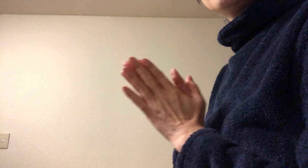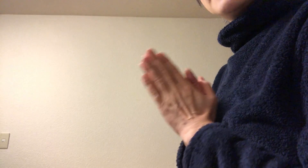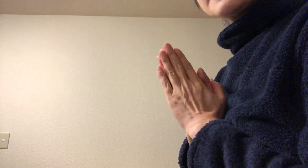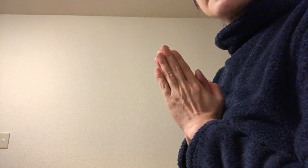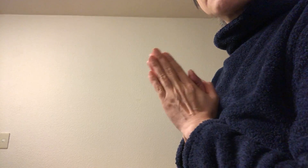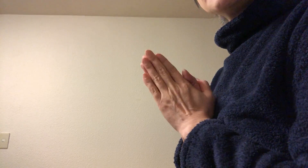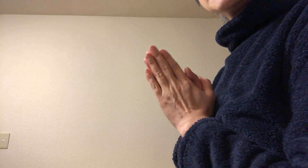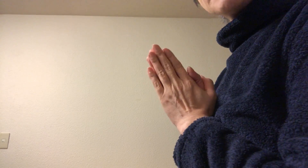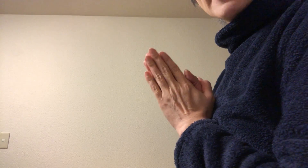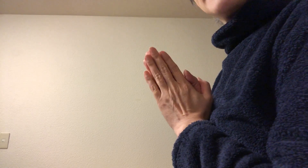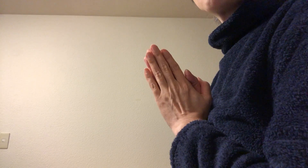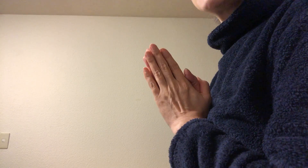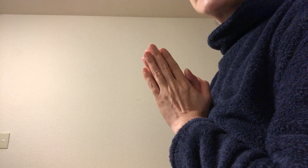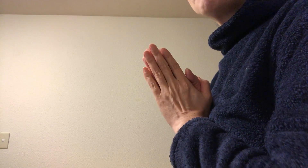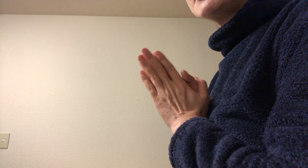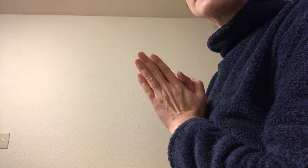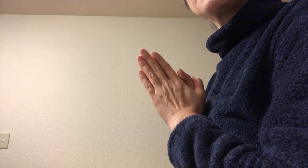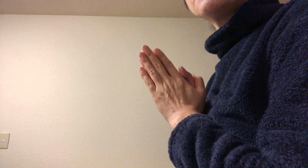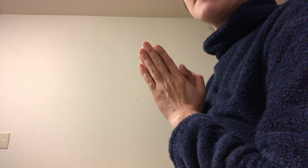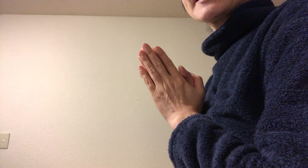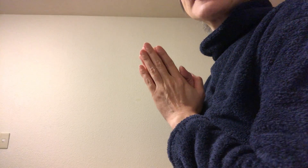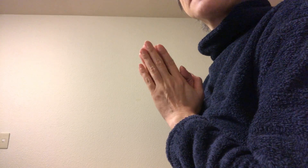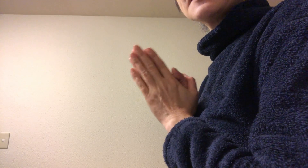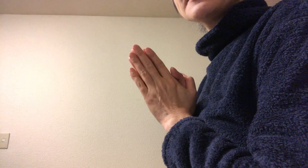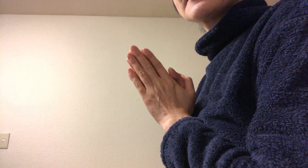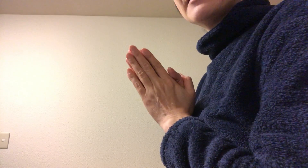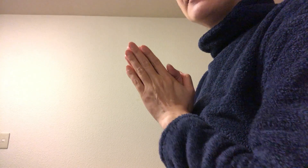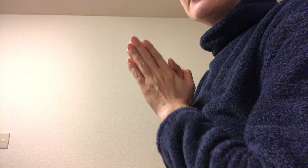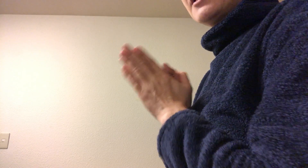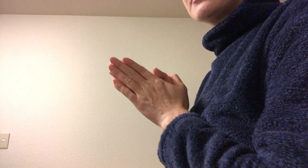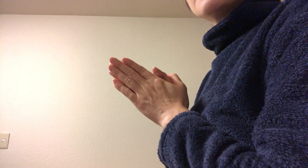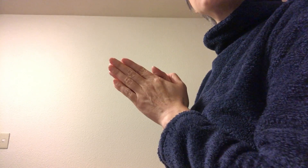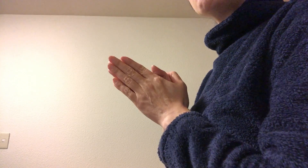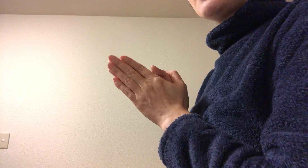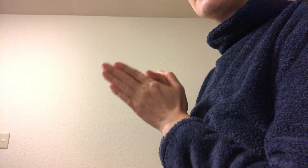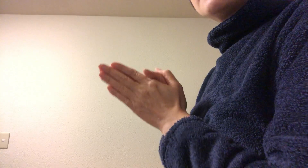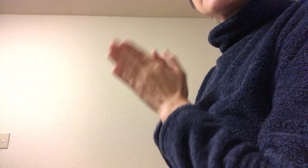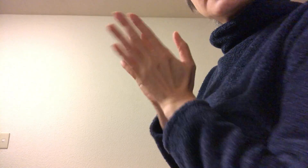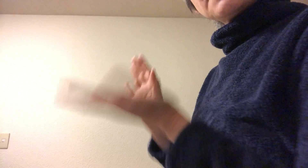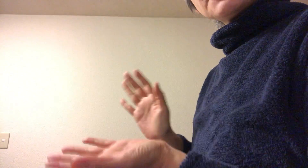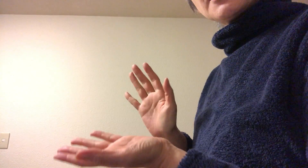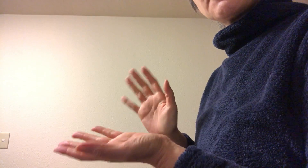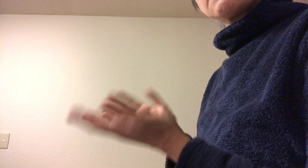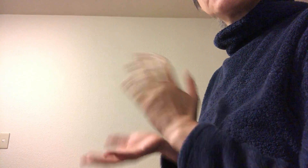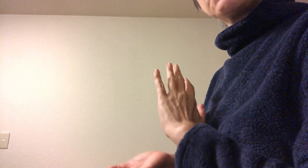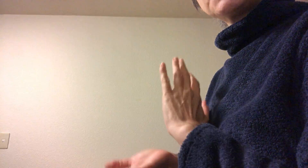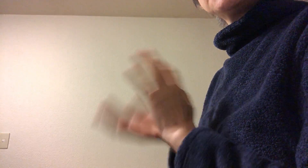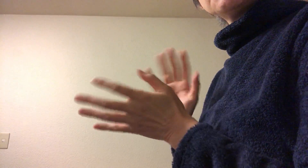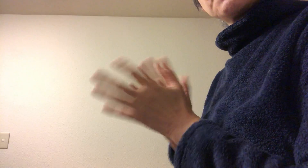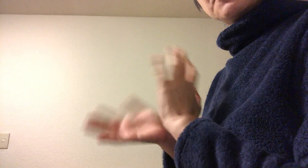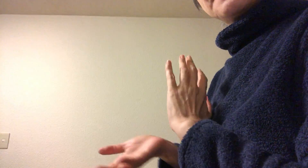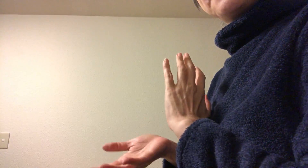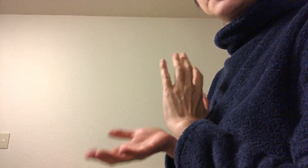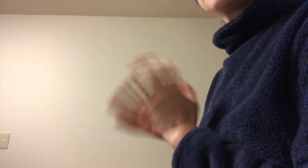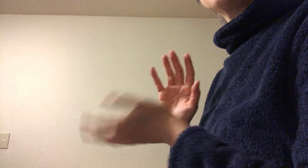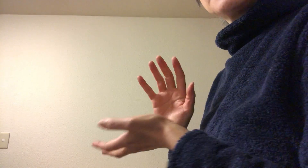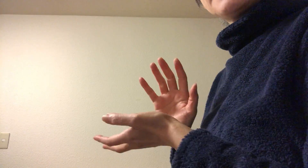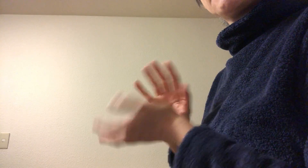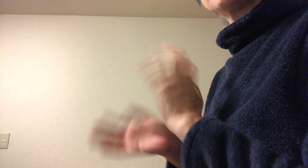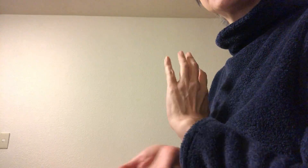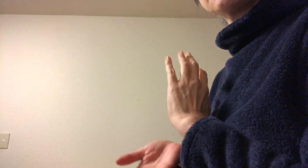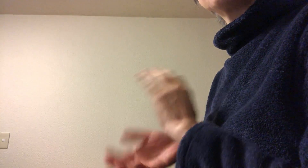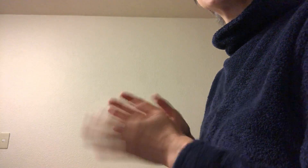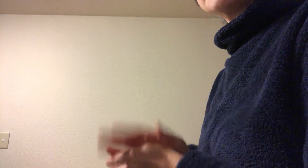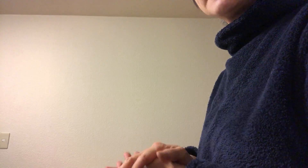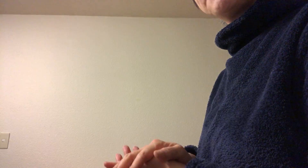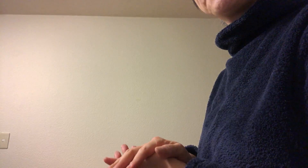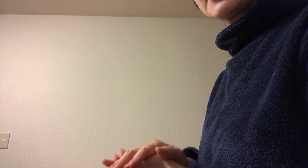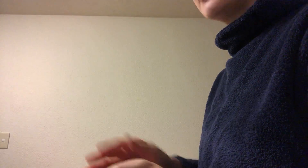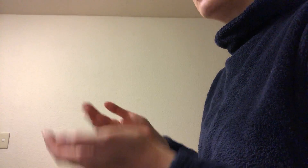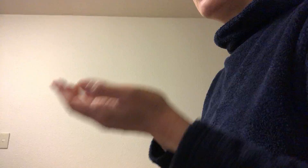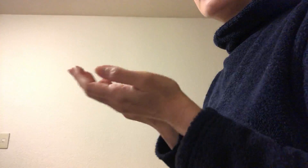はいこんにちはアロマテラピースクールまいか佐野です 今日は手のひらの手指消毒についてお話をしますね